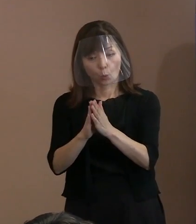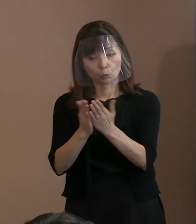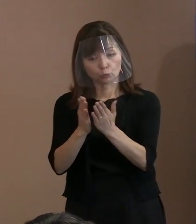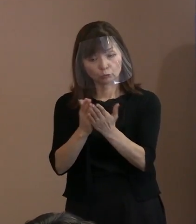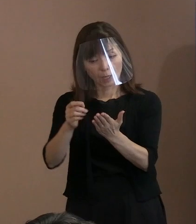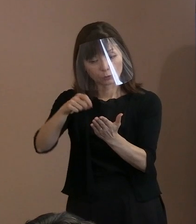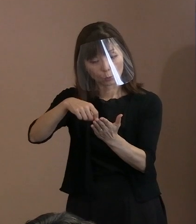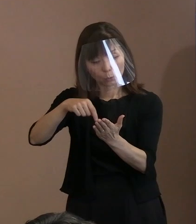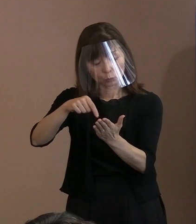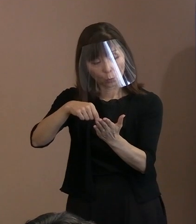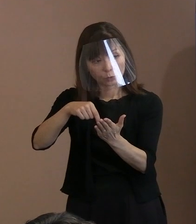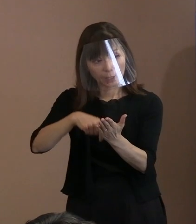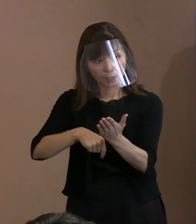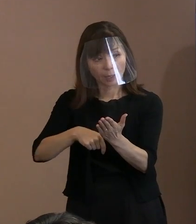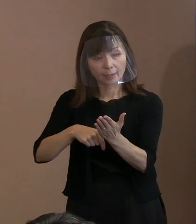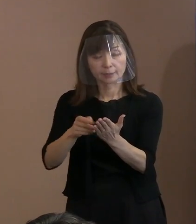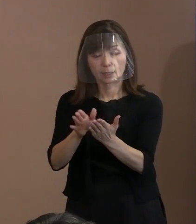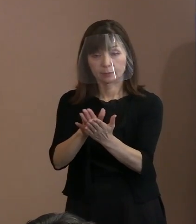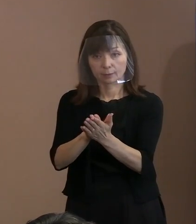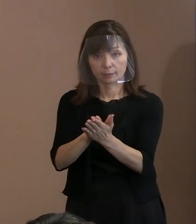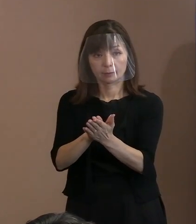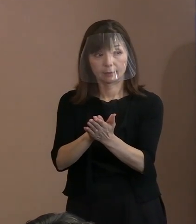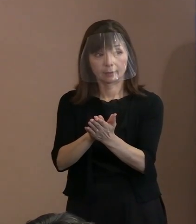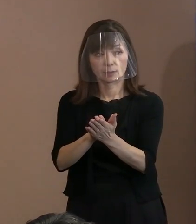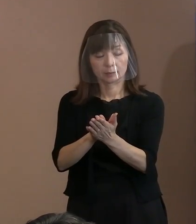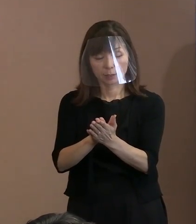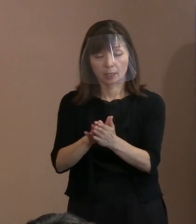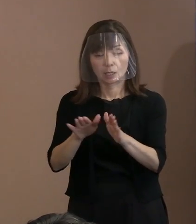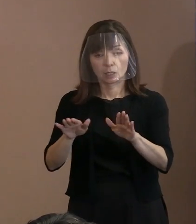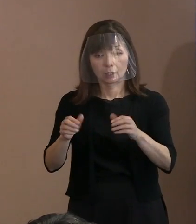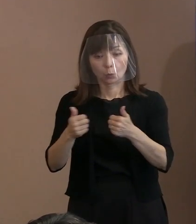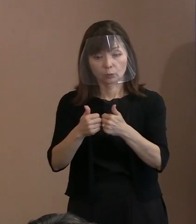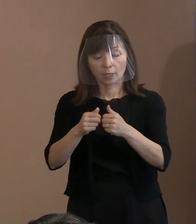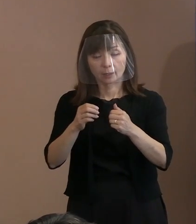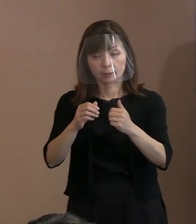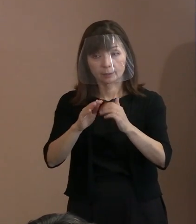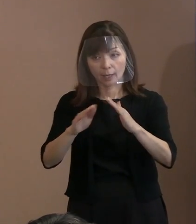懇談会の中のメンバーから 御提案いただいたということです｡